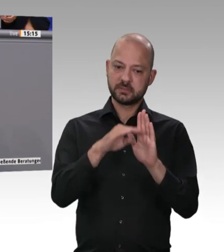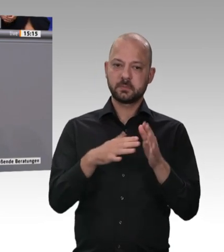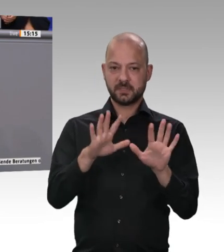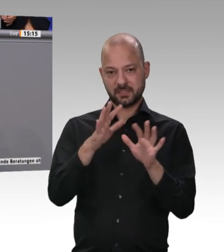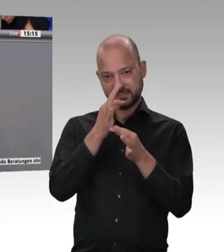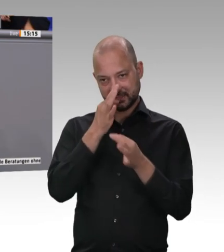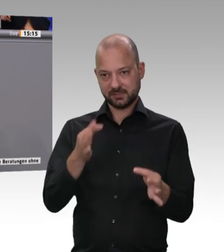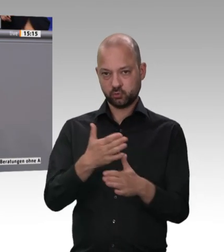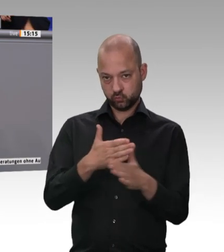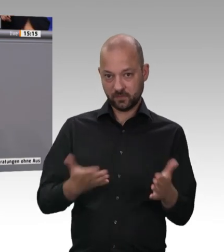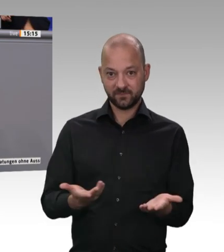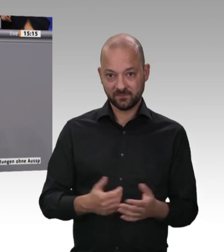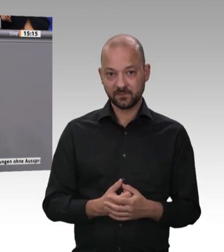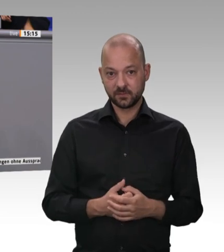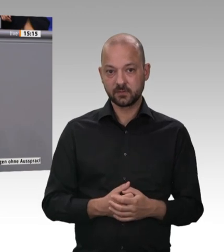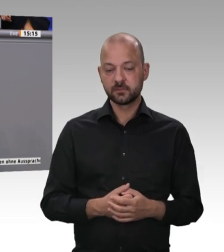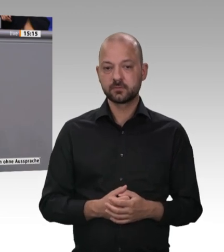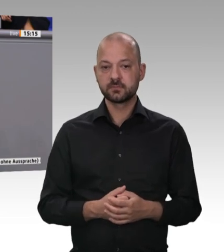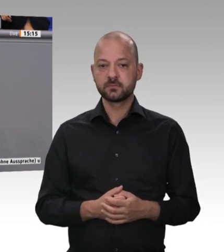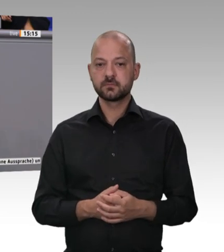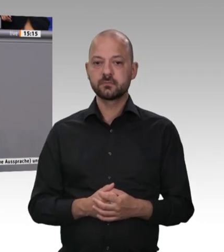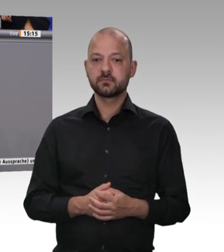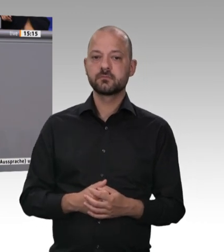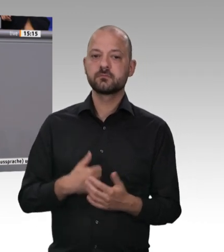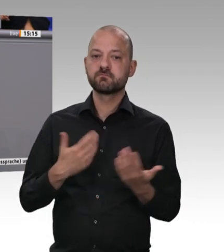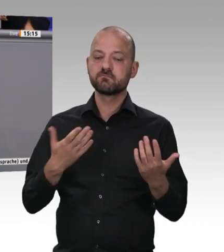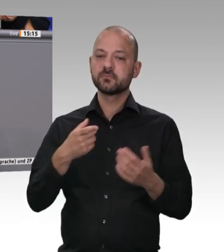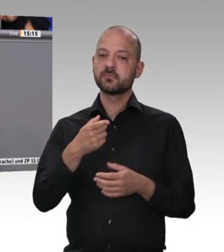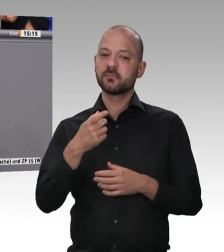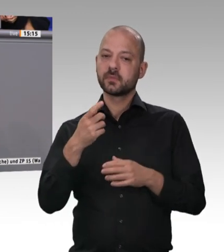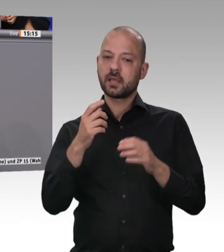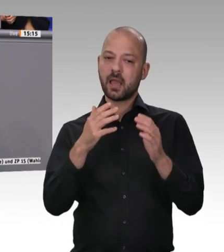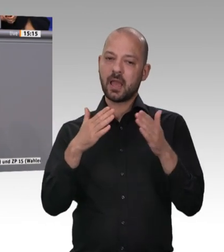an welchen Stellen wir zusätzlich handeln wollen, um unsere Verantwortung als Politiker